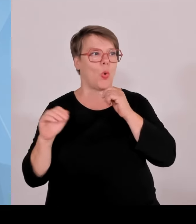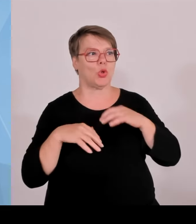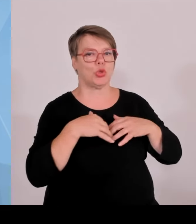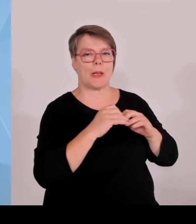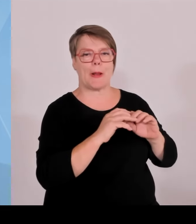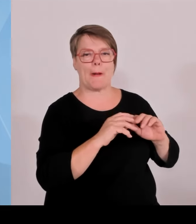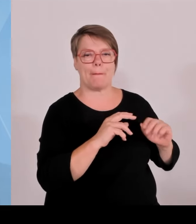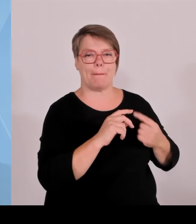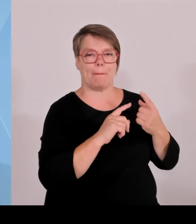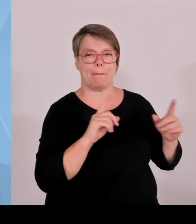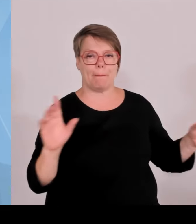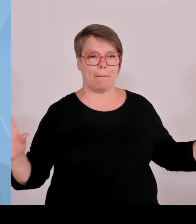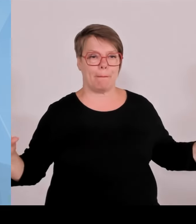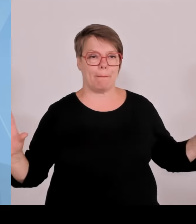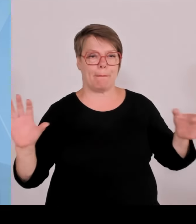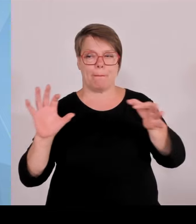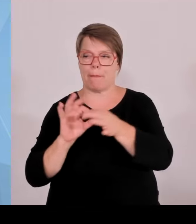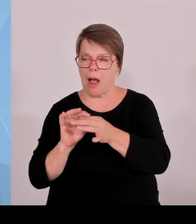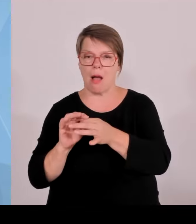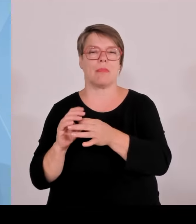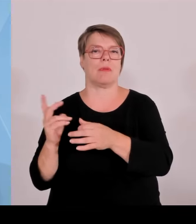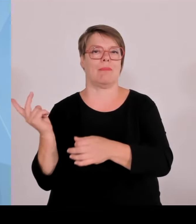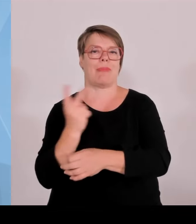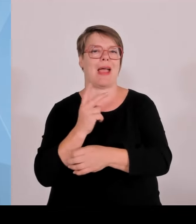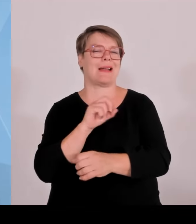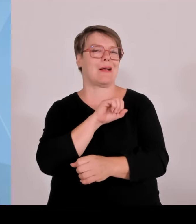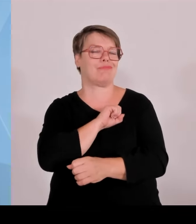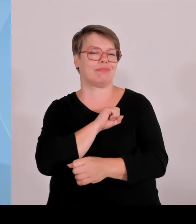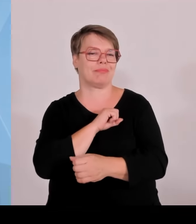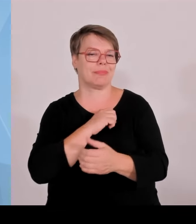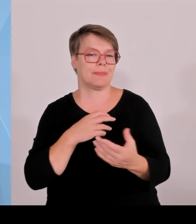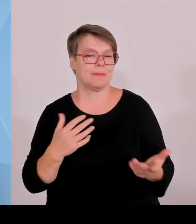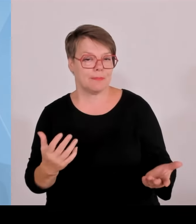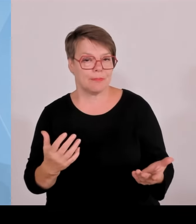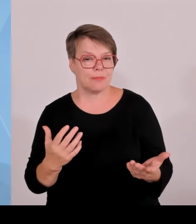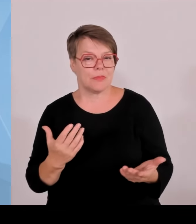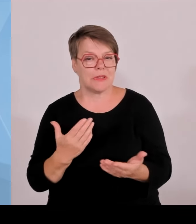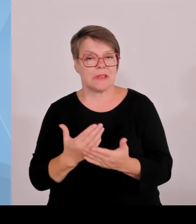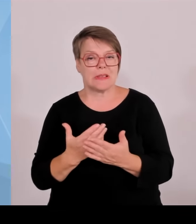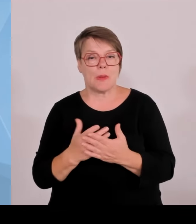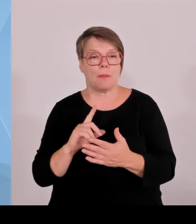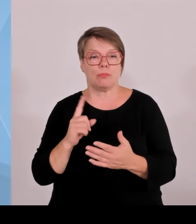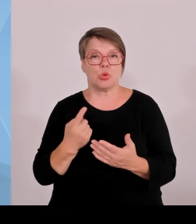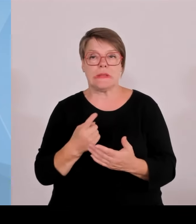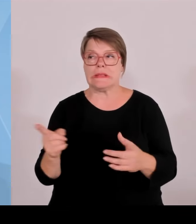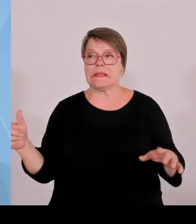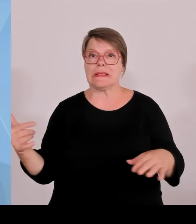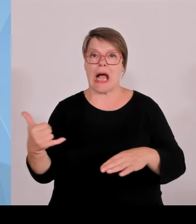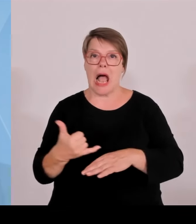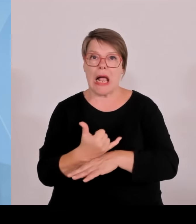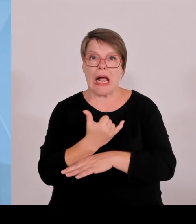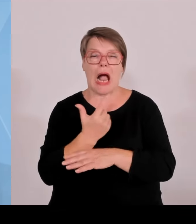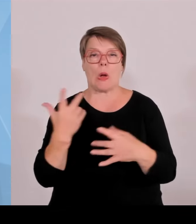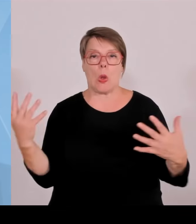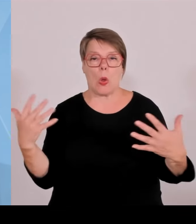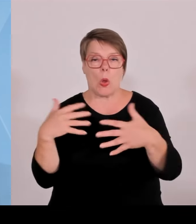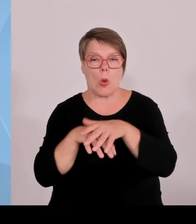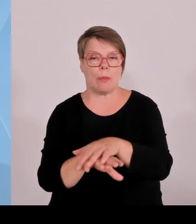realisieren und dann steigt das Startup aus dieser Partnerschaft wieder aus, weil dort die Aufgabe erfüllt ist, weil man dort als Dienstleister zugearbeitet hat.